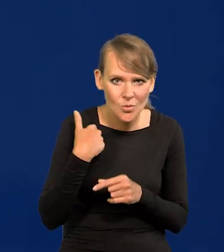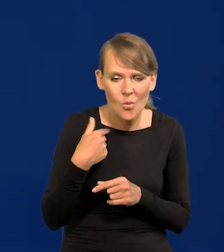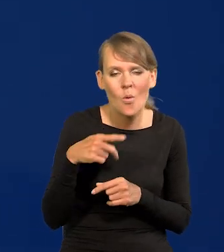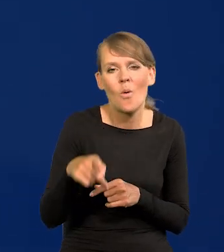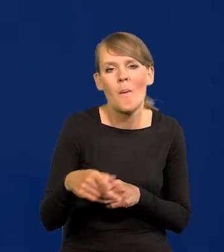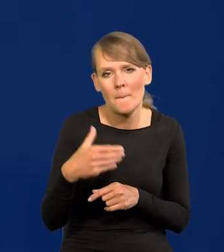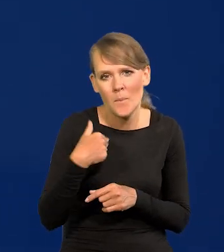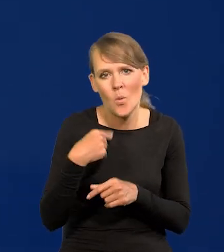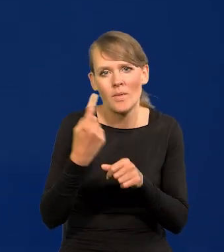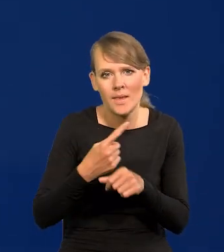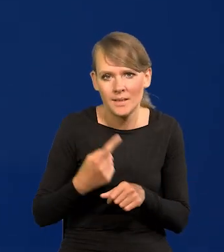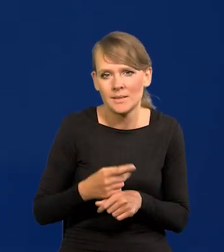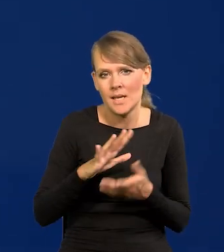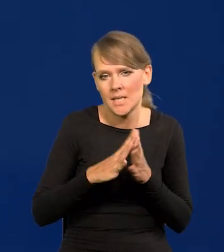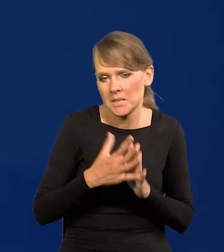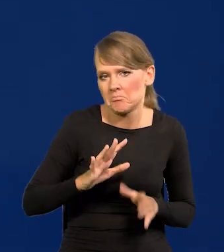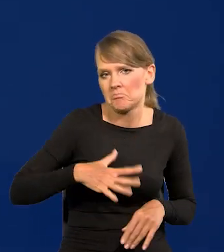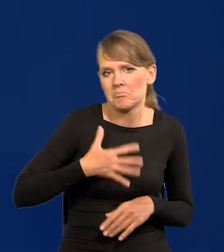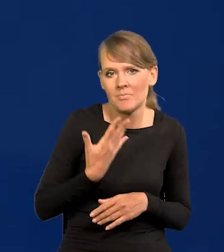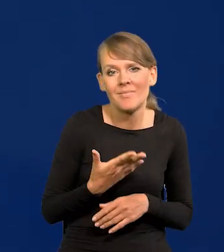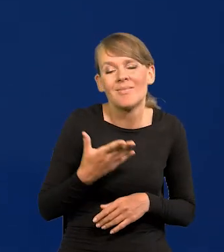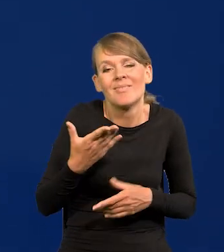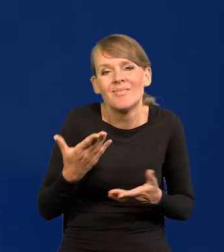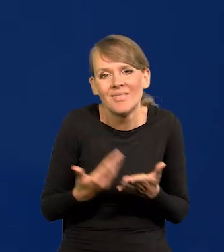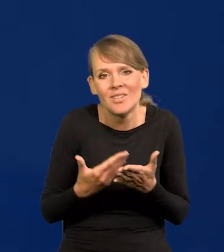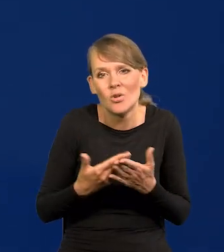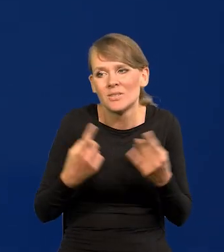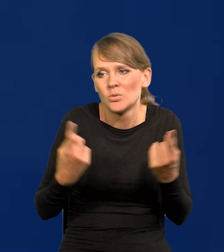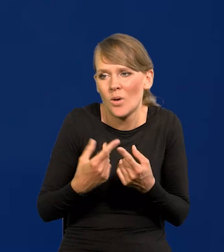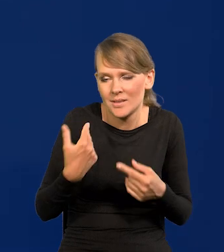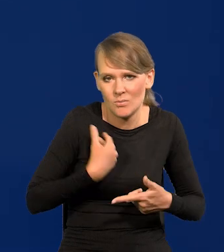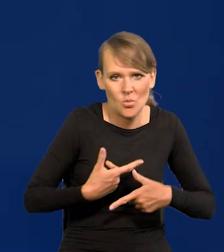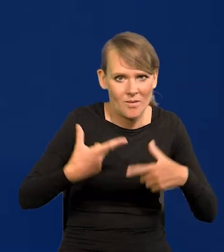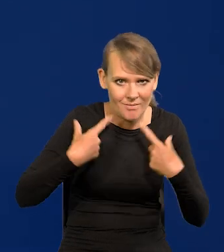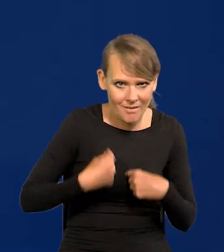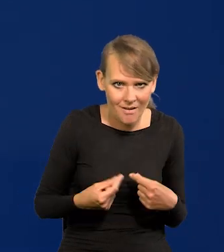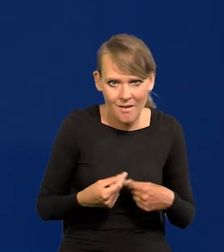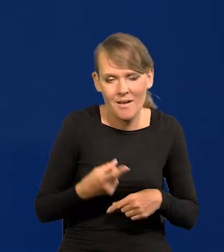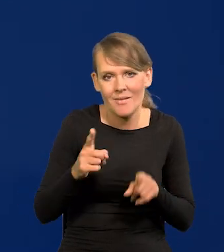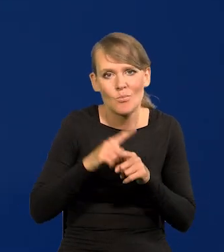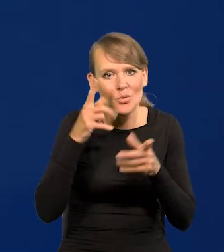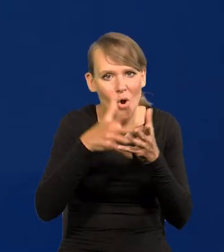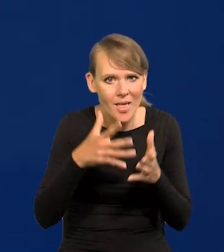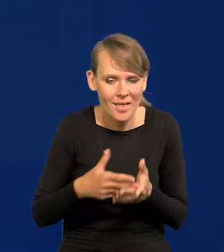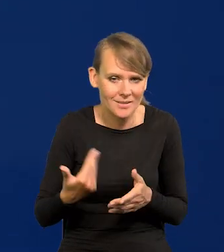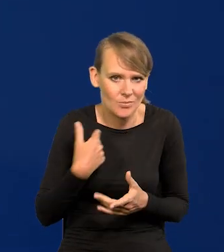było trochę decyzji, które zaskakiwały rynek, no ale sytuacja była taka, że też nas zaskakiwała i projekcje nas zaskakiwały.